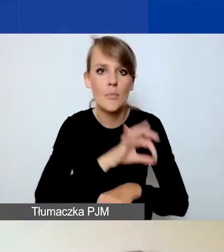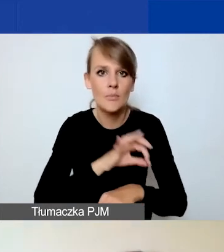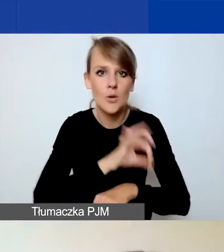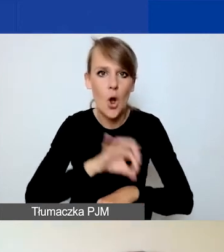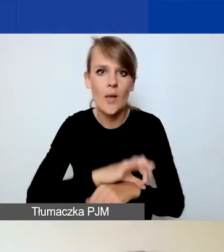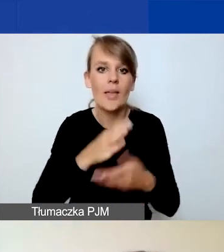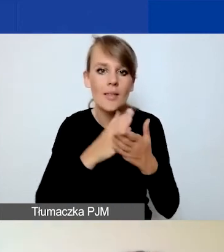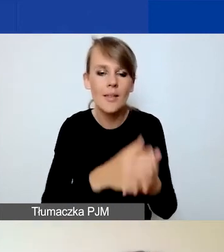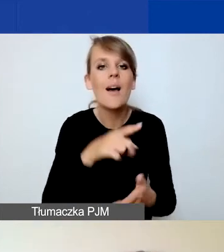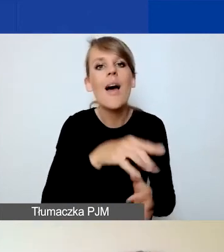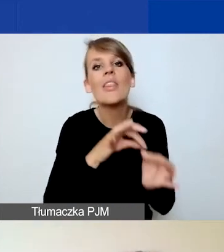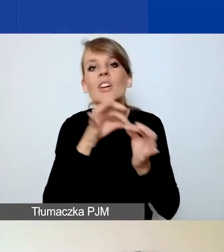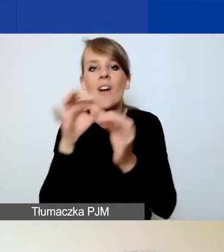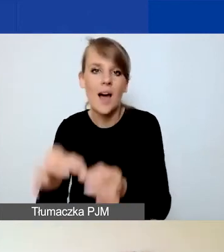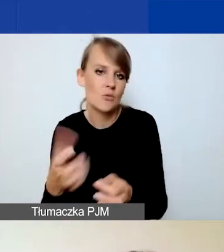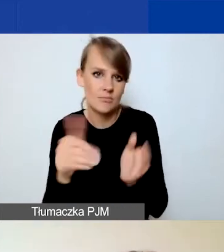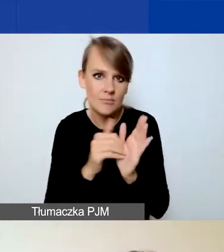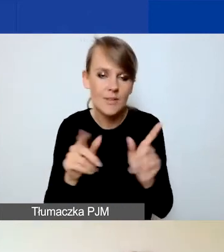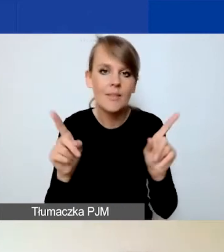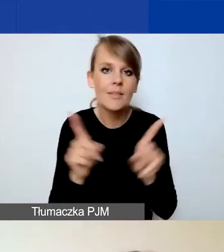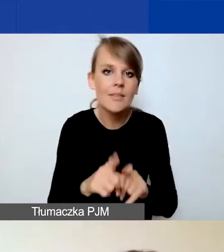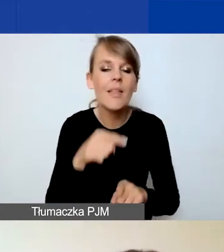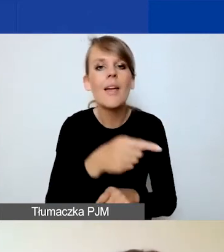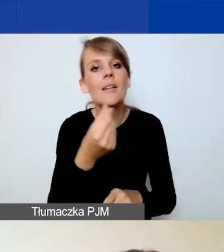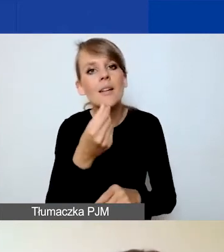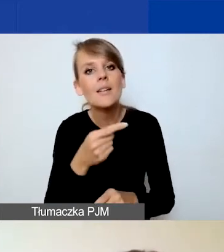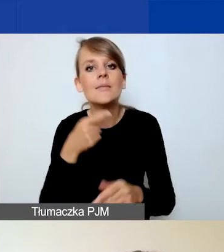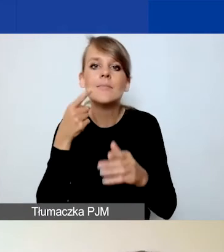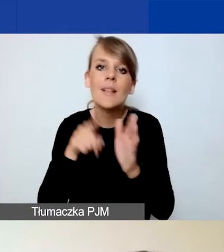oraz nie przewidujemy środków na rozwój instytucjonalny organizacji.